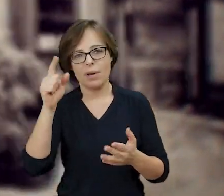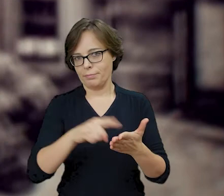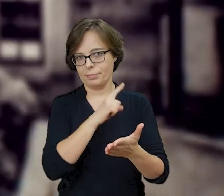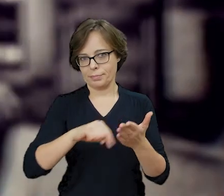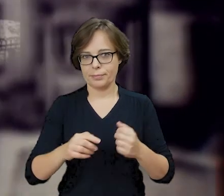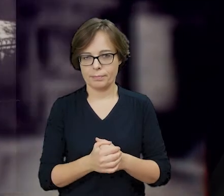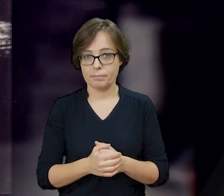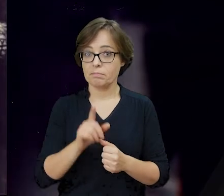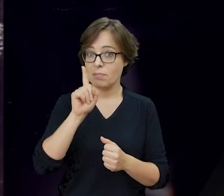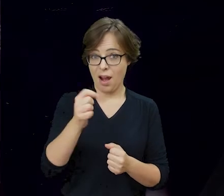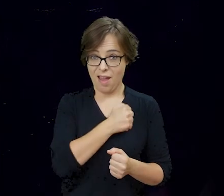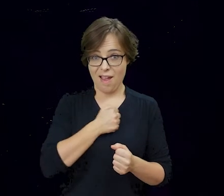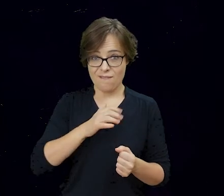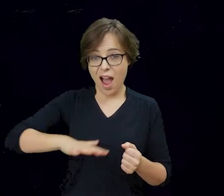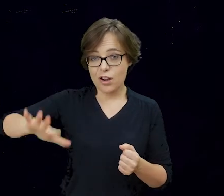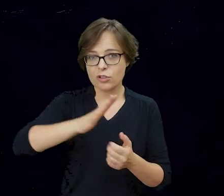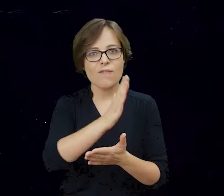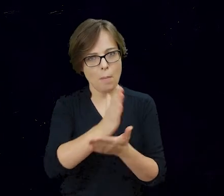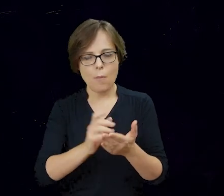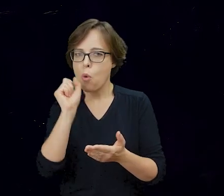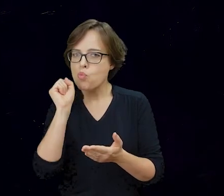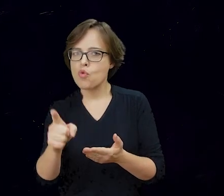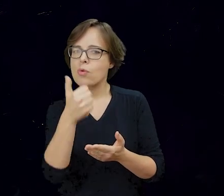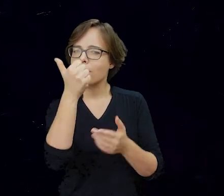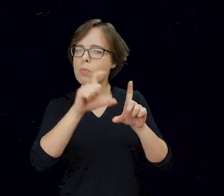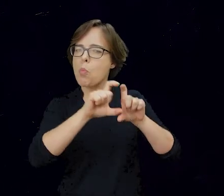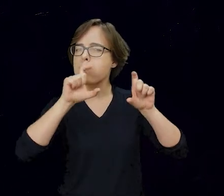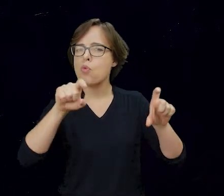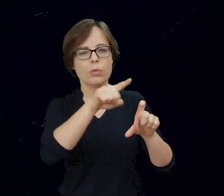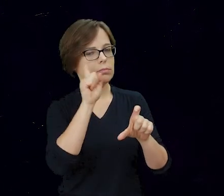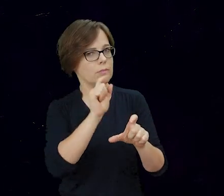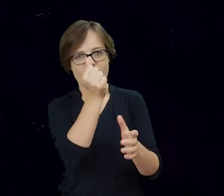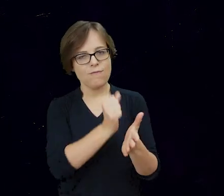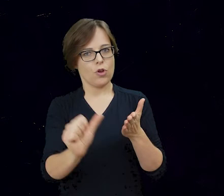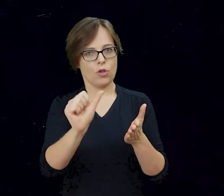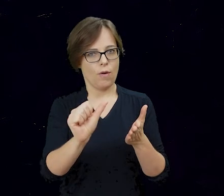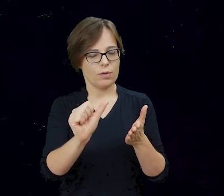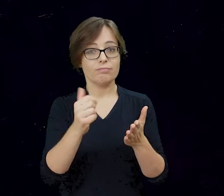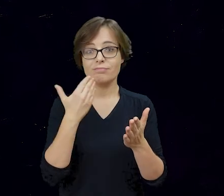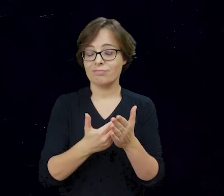Na planie Warszawy jest jednak wyjątkowy budynek, którego mury wbrew decyzji generała Stroopa i mimo